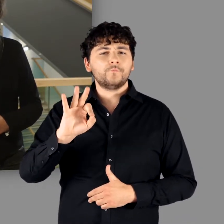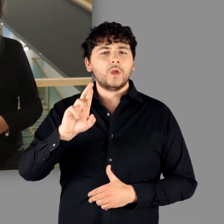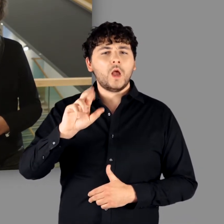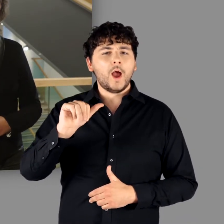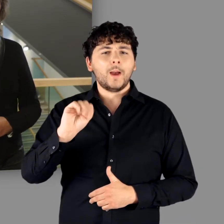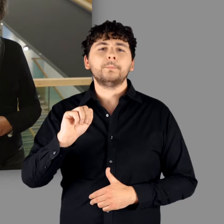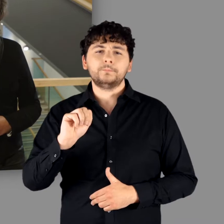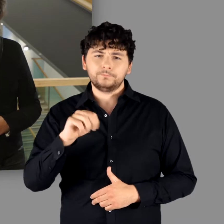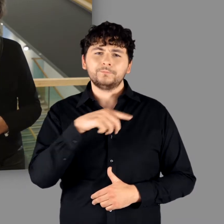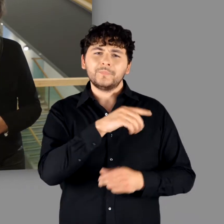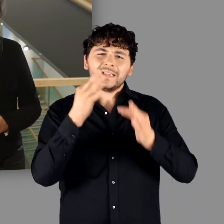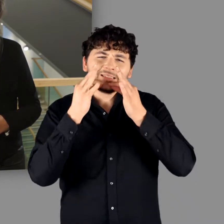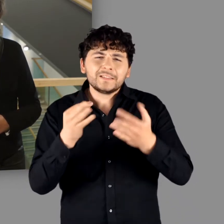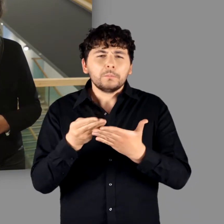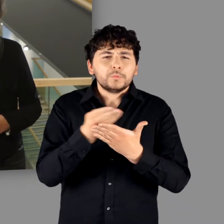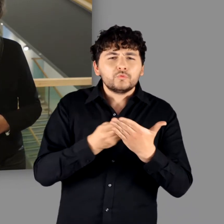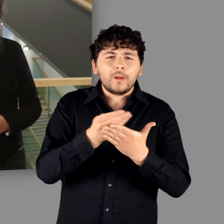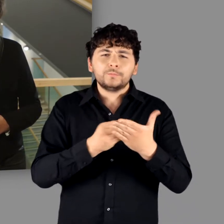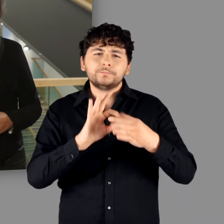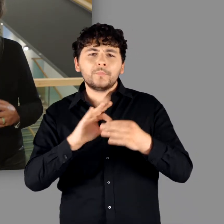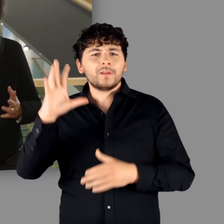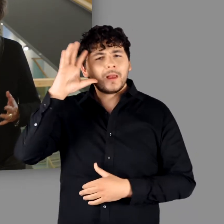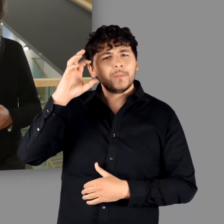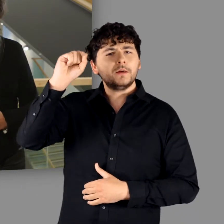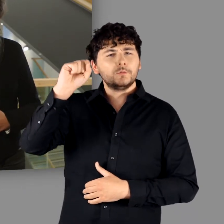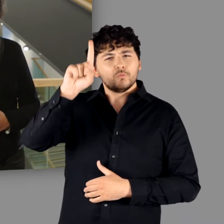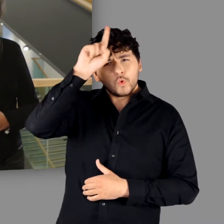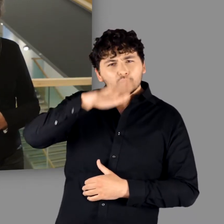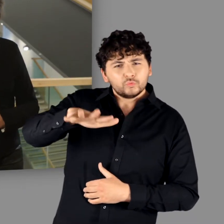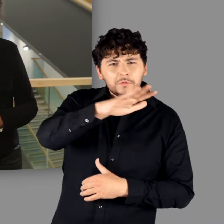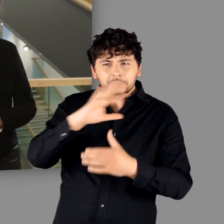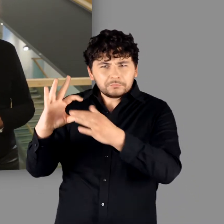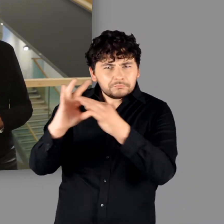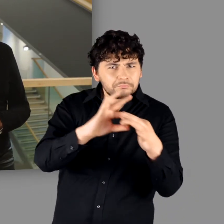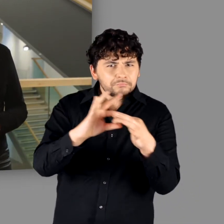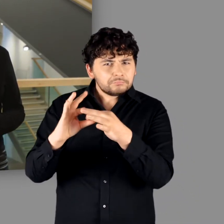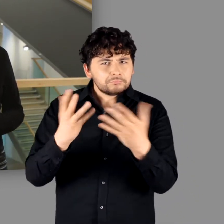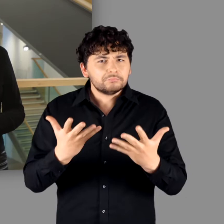die Bedeutung der Germanen für die deutsche Geschichte beschrieben: